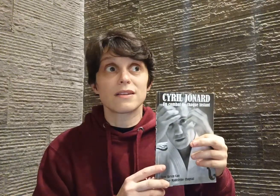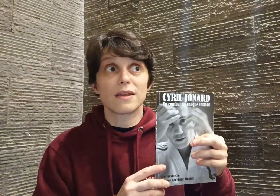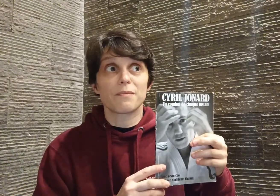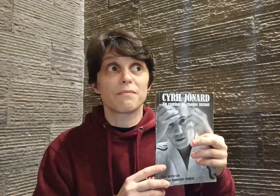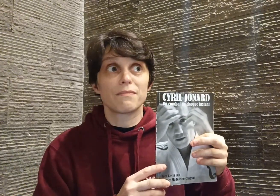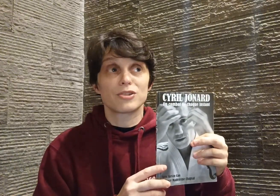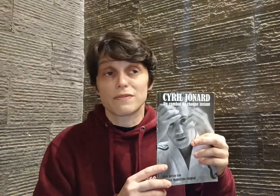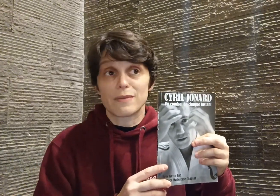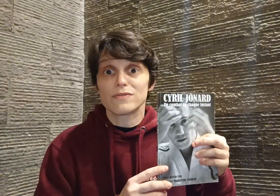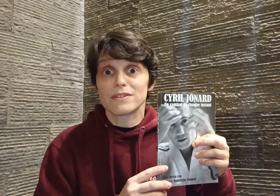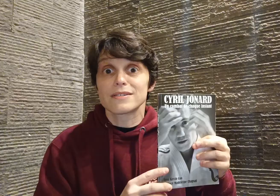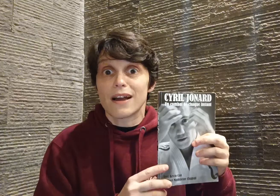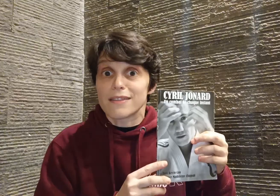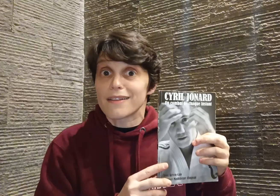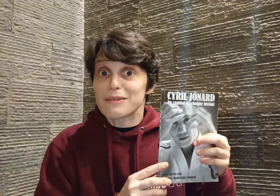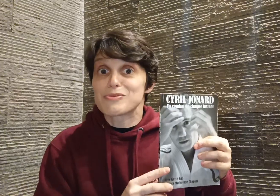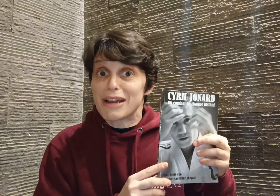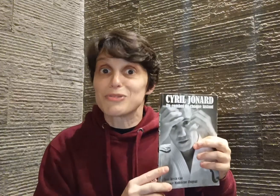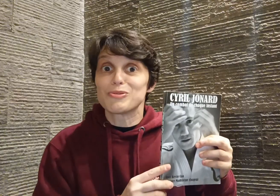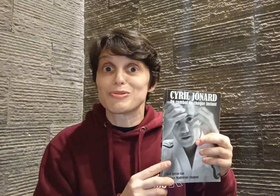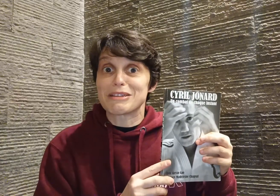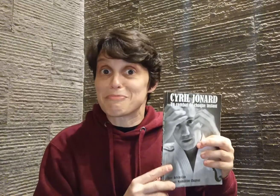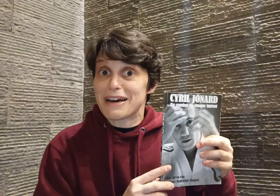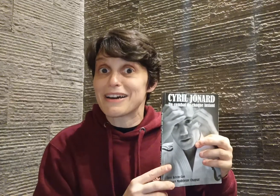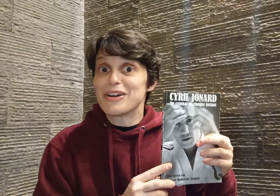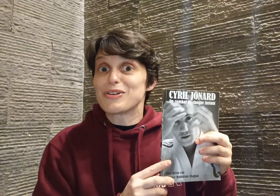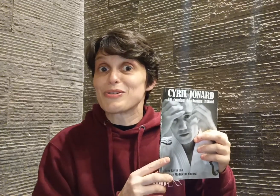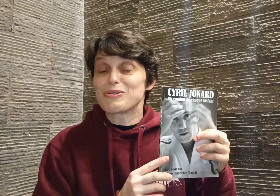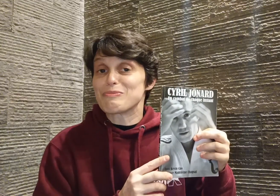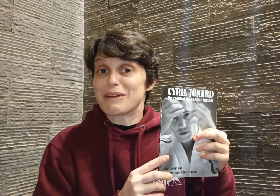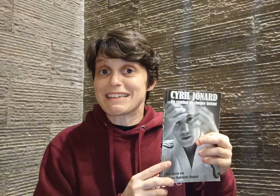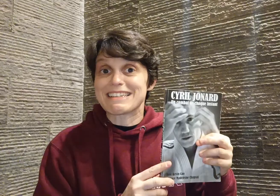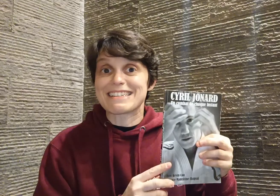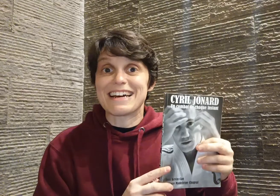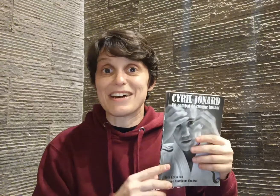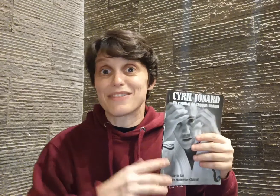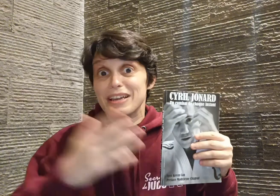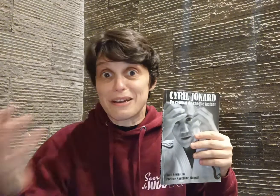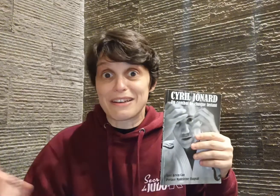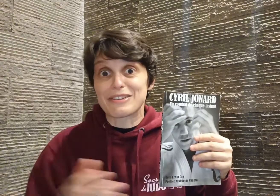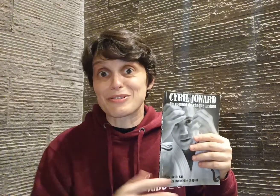c'était, j'ai vraiment envie dire, un très beau cadeau de sa part que de partager ça avec son